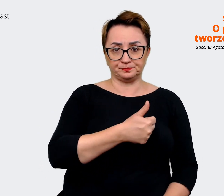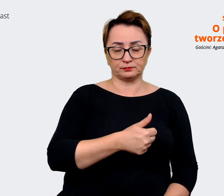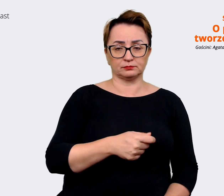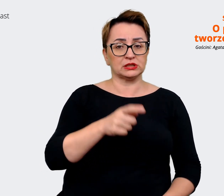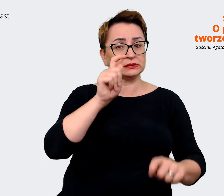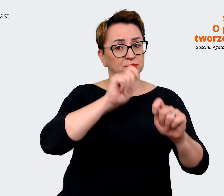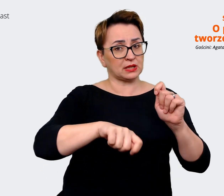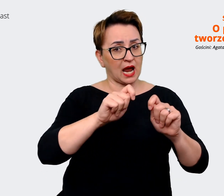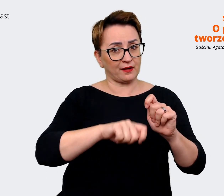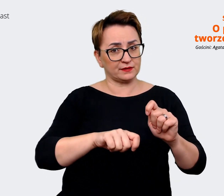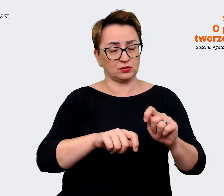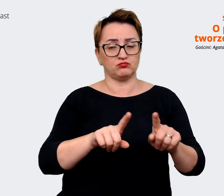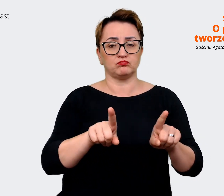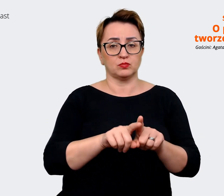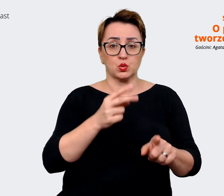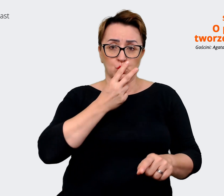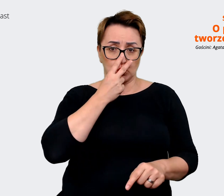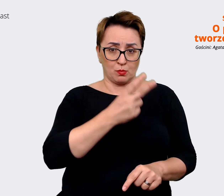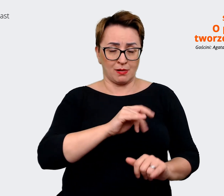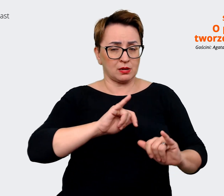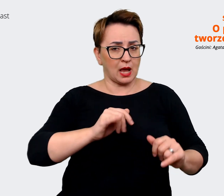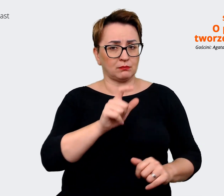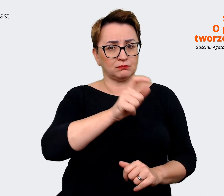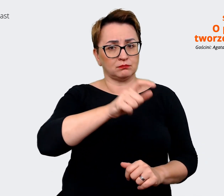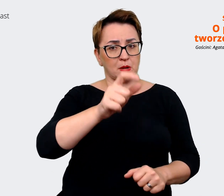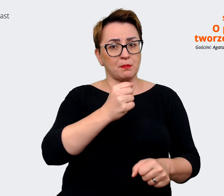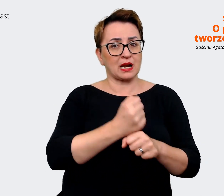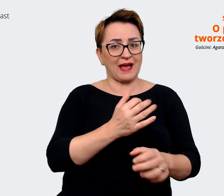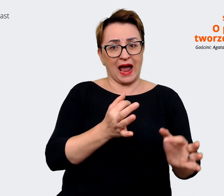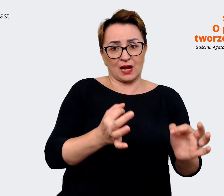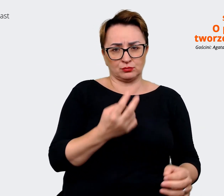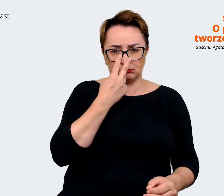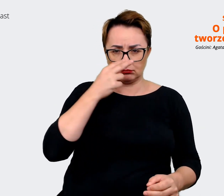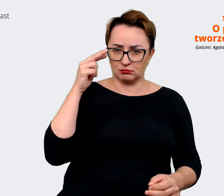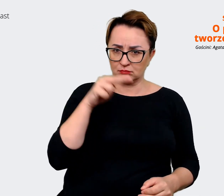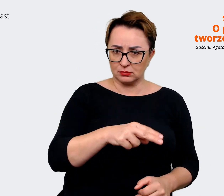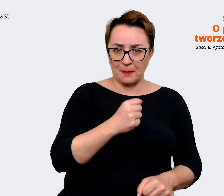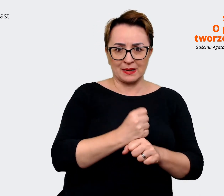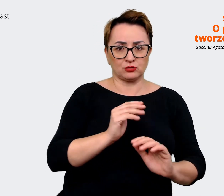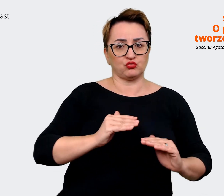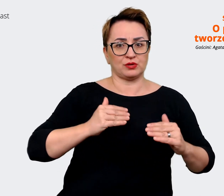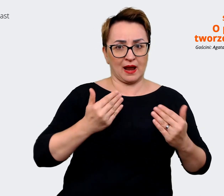i zobaczyć jak pracownicy aktualnie postrzegają danego pracodawcę. I tutaj można zrobić właśnie